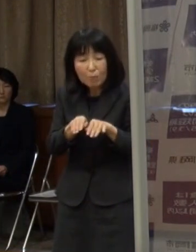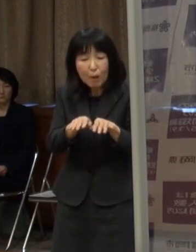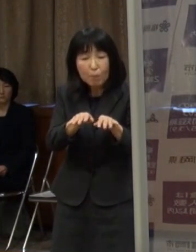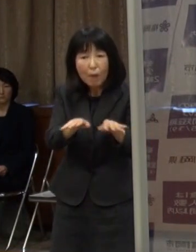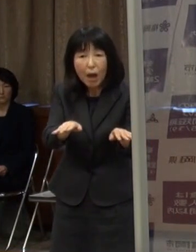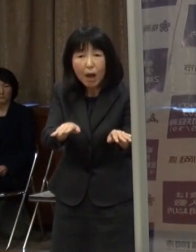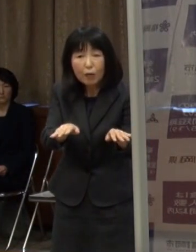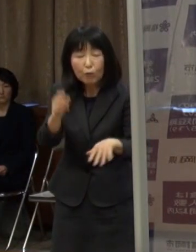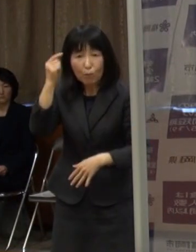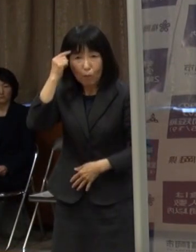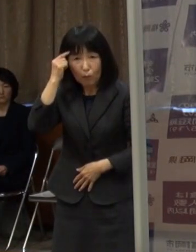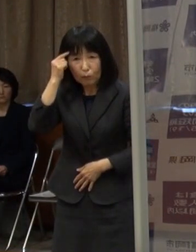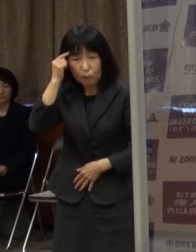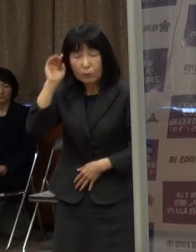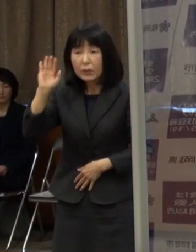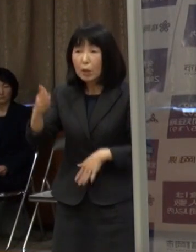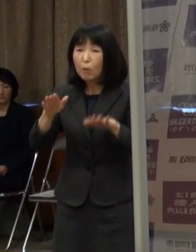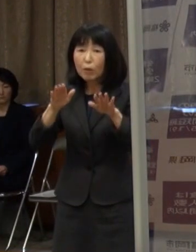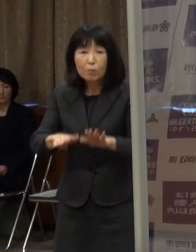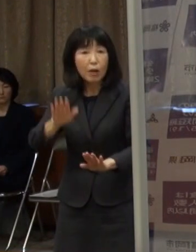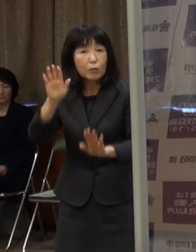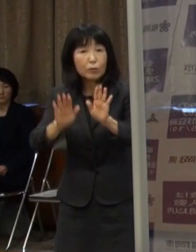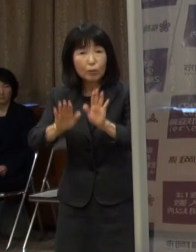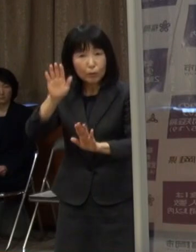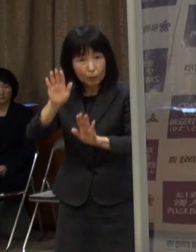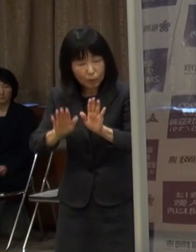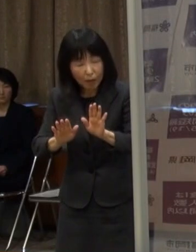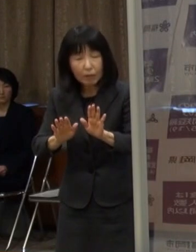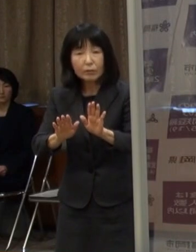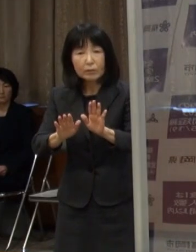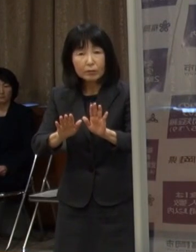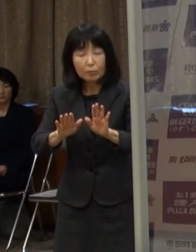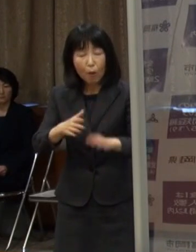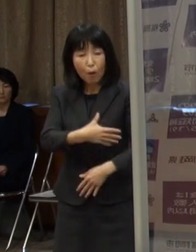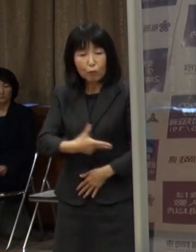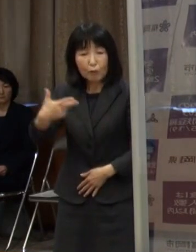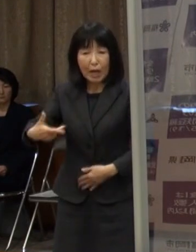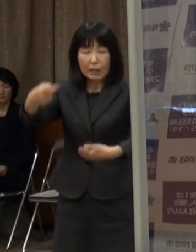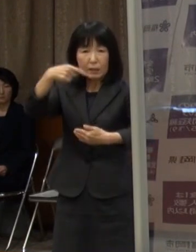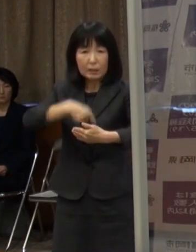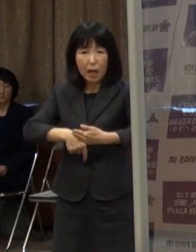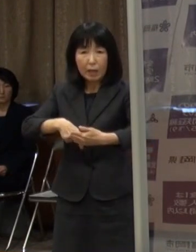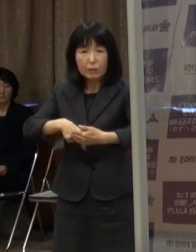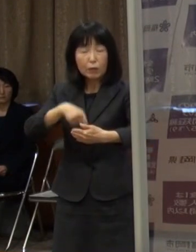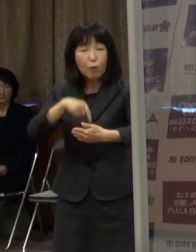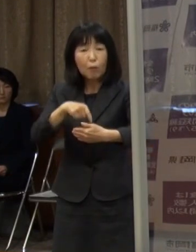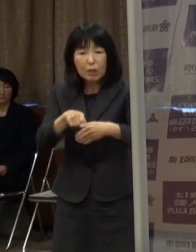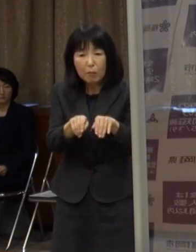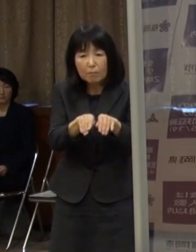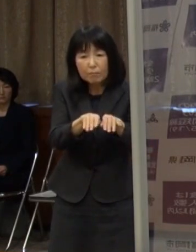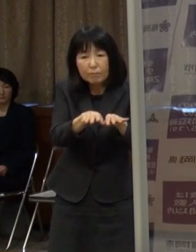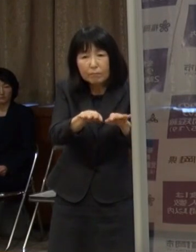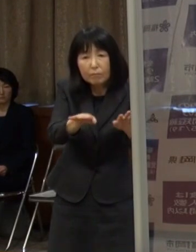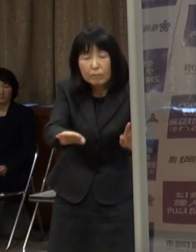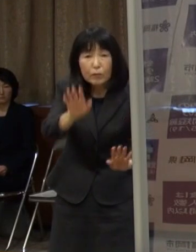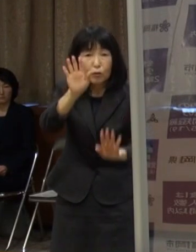現在の状況を見ると もう市内の中だけでも広がってきている状況にあります